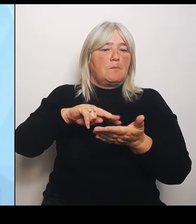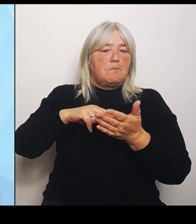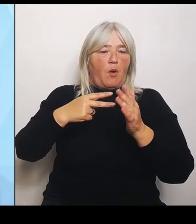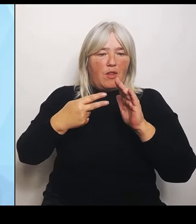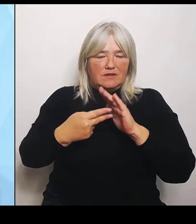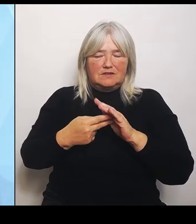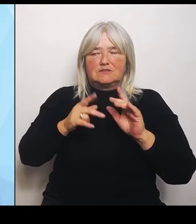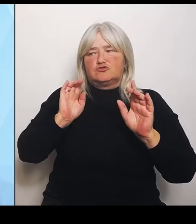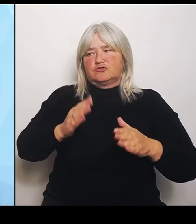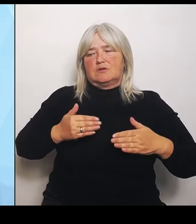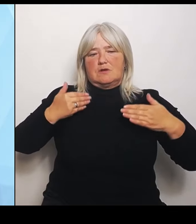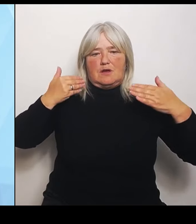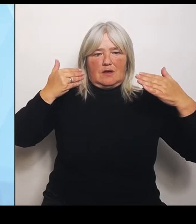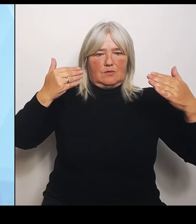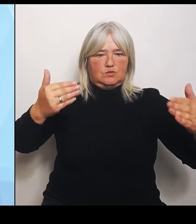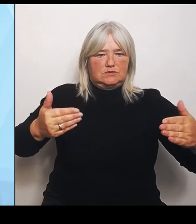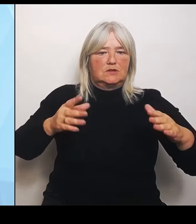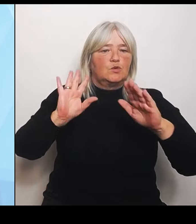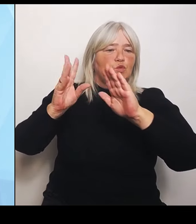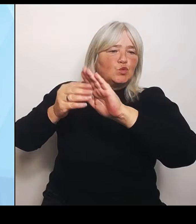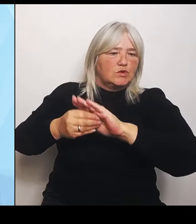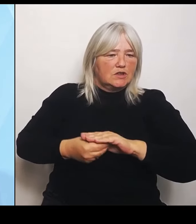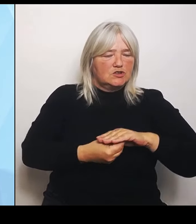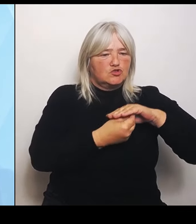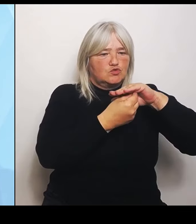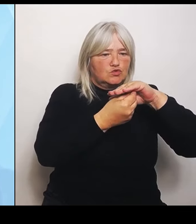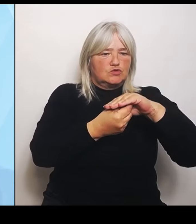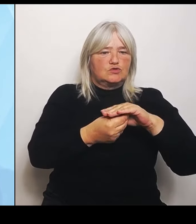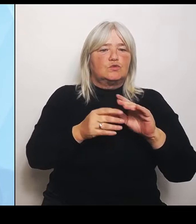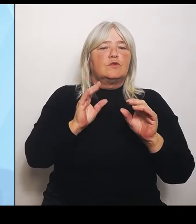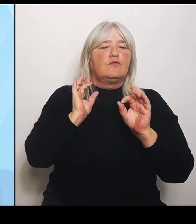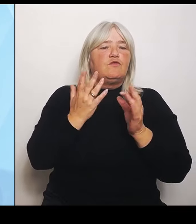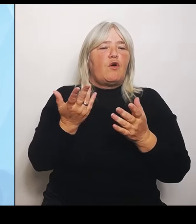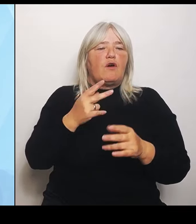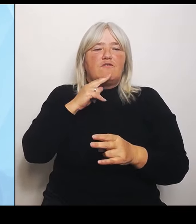Verantwortlichkeiten ändert sich zwar insofern nichts, es ist aber eine